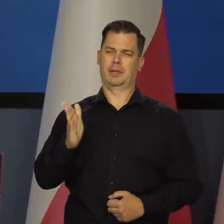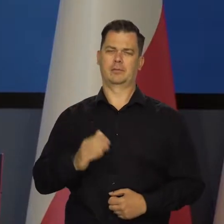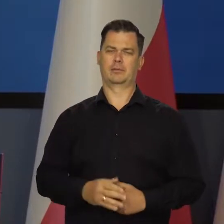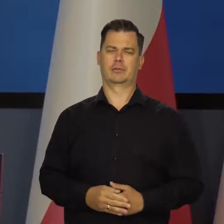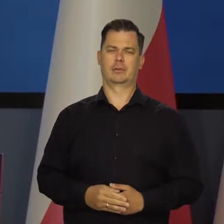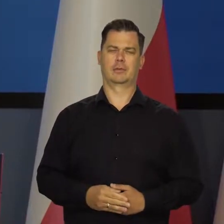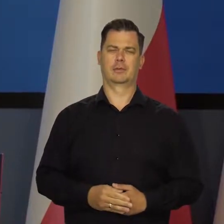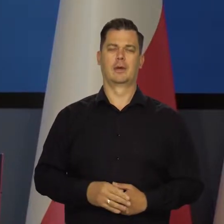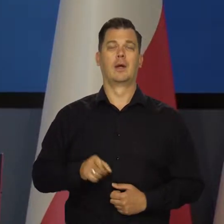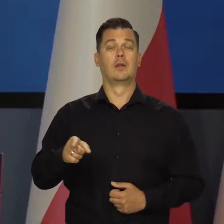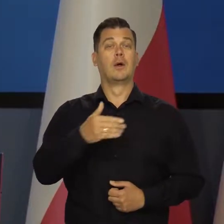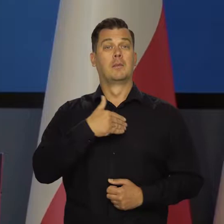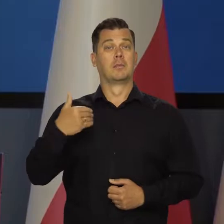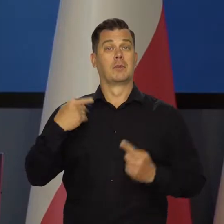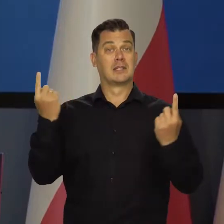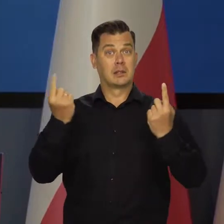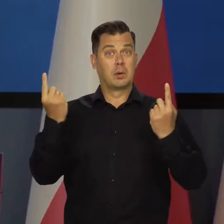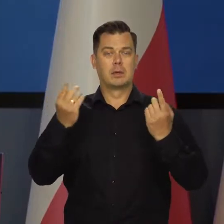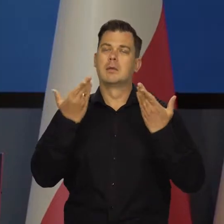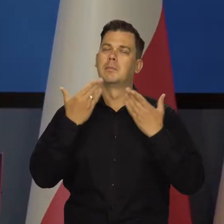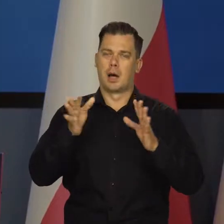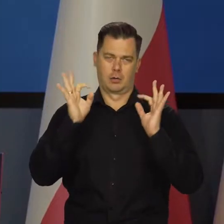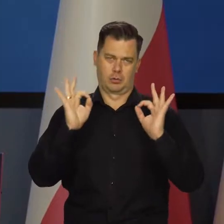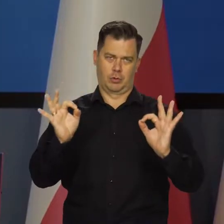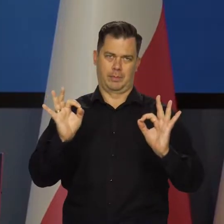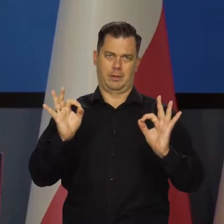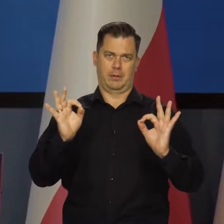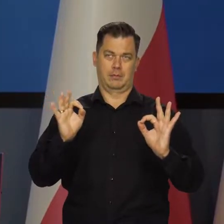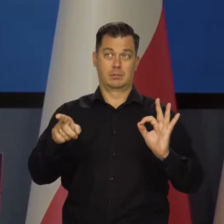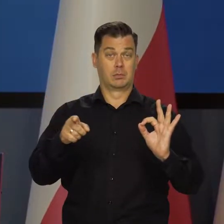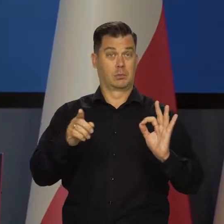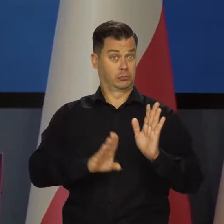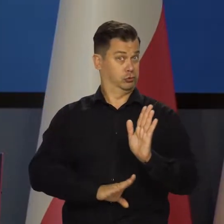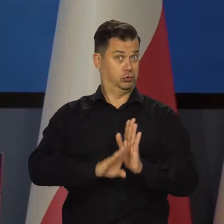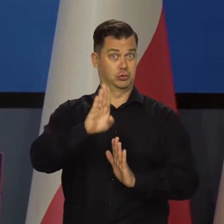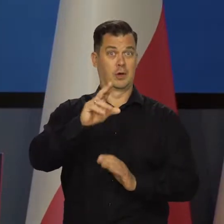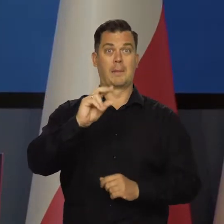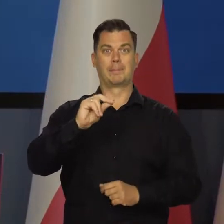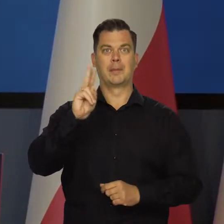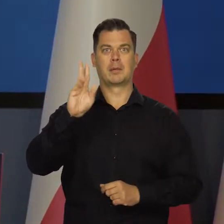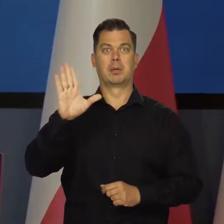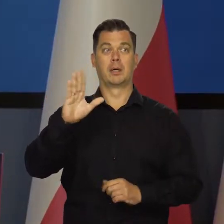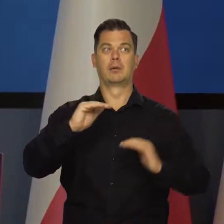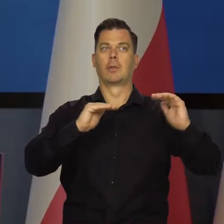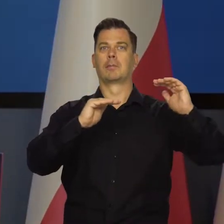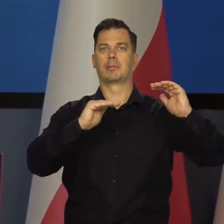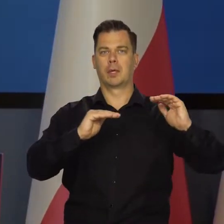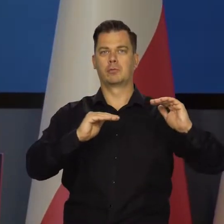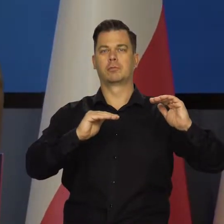W Polsce sytuacja jest bardzo dobra koniunktura. Mamy szybki wzrost gospodarczy, choć zmniejszający się.